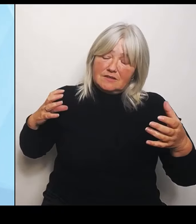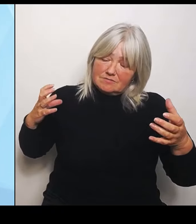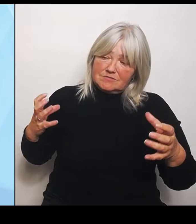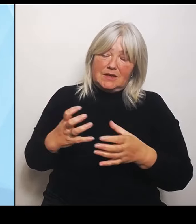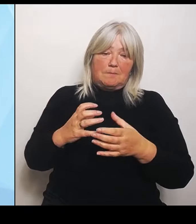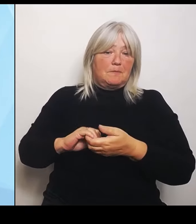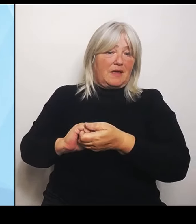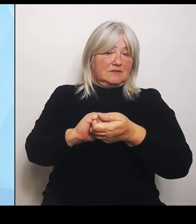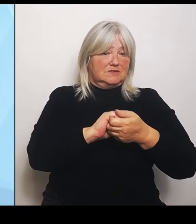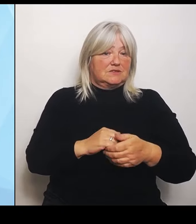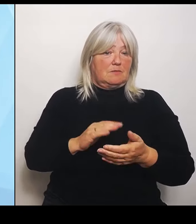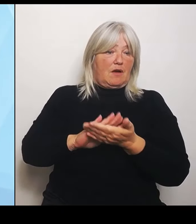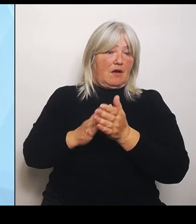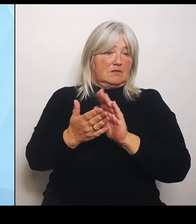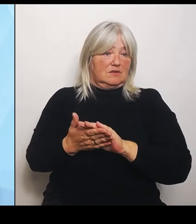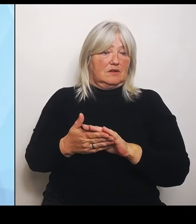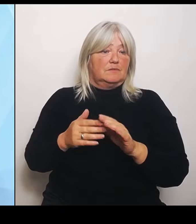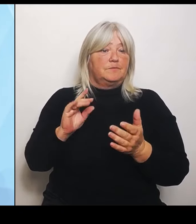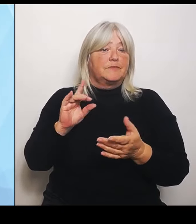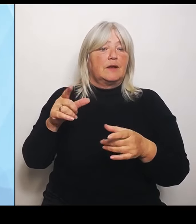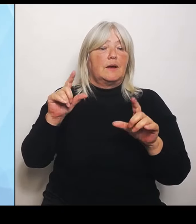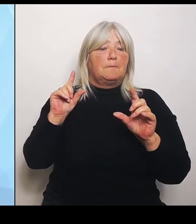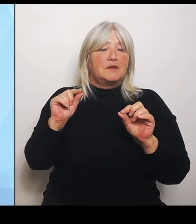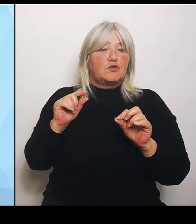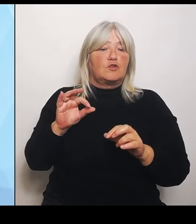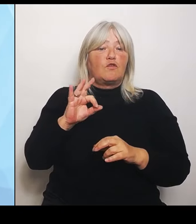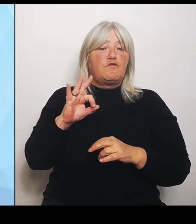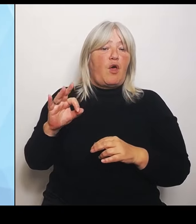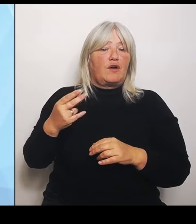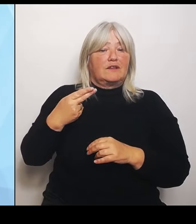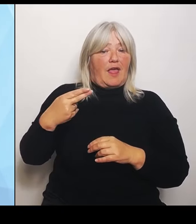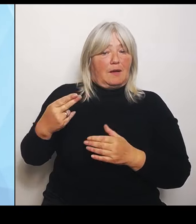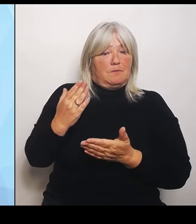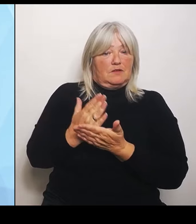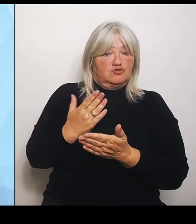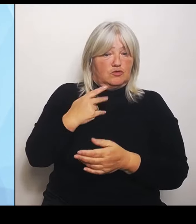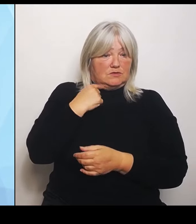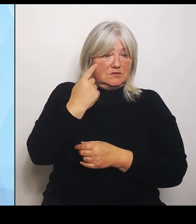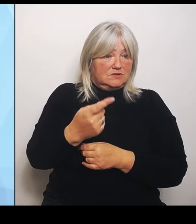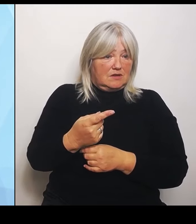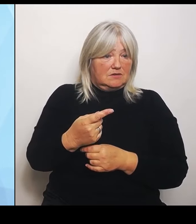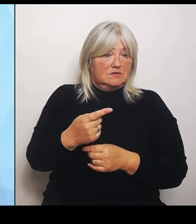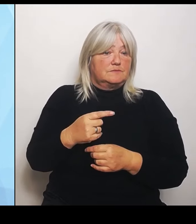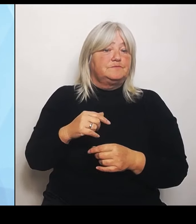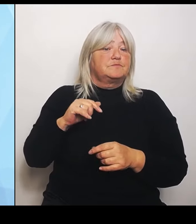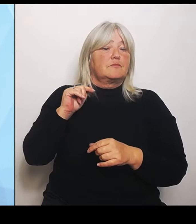vorhin schon angesprochen, aufgrund der Bedeutung des Themas werde ich am Donnerstag morgen dazu im Bayerischen Landtag auch eine